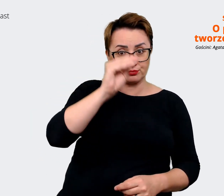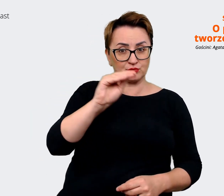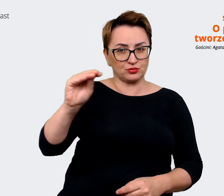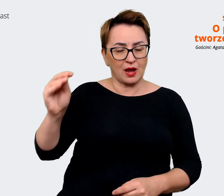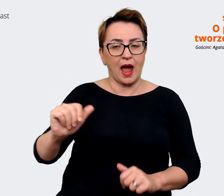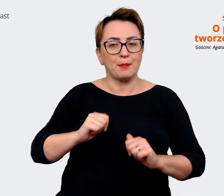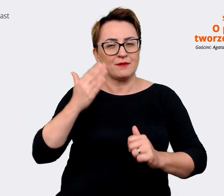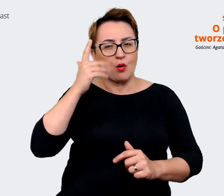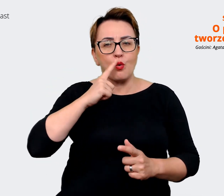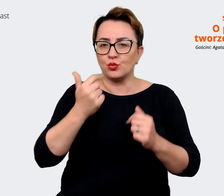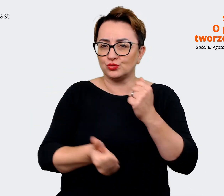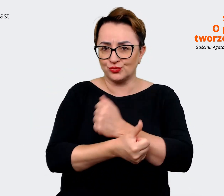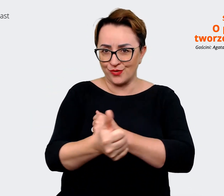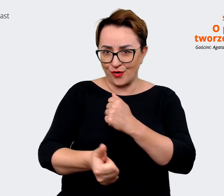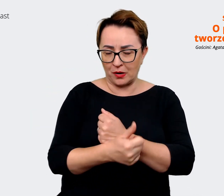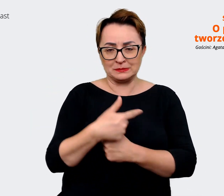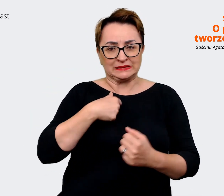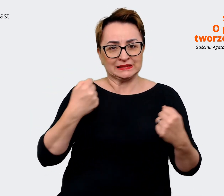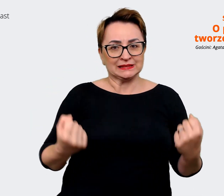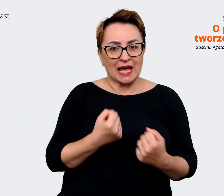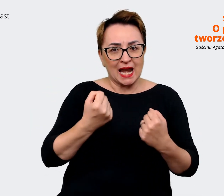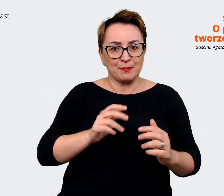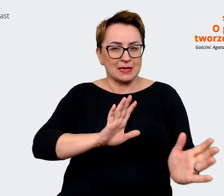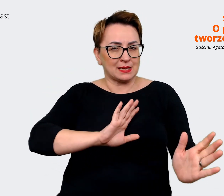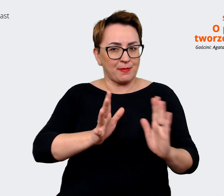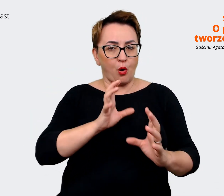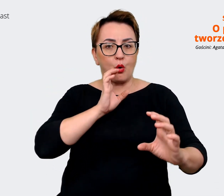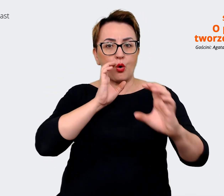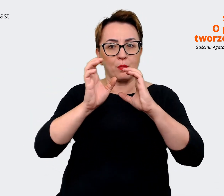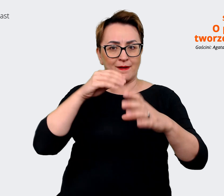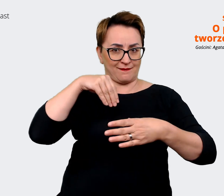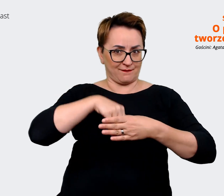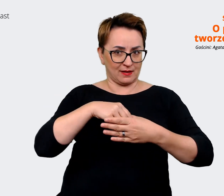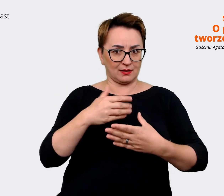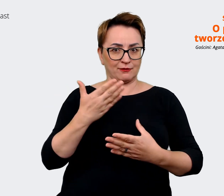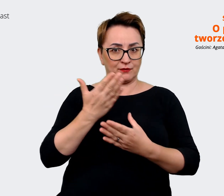się dzieje. Więc staramy się zadbać komunikacyjnie wewnątrz firmy, ale też właśnie przygotowujemy